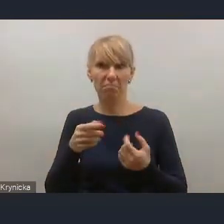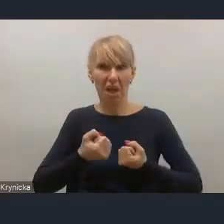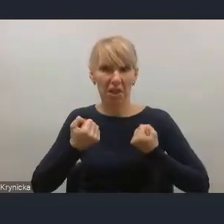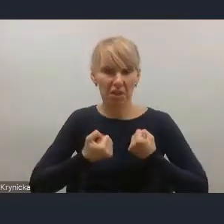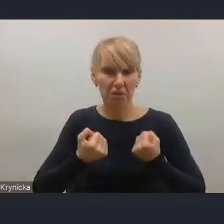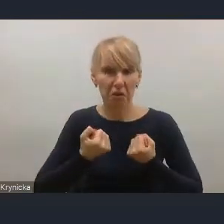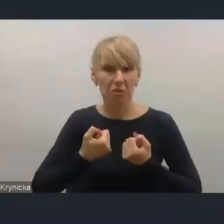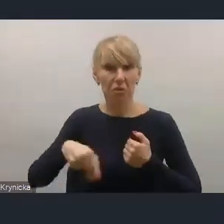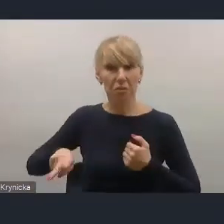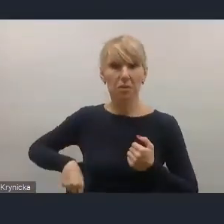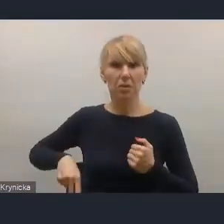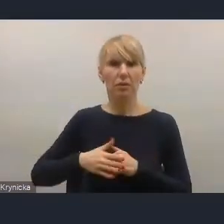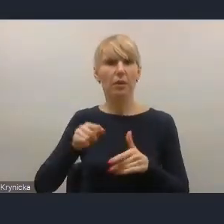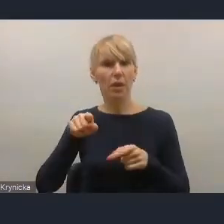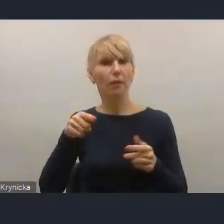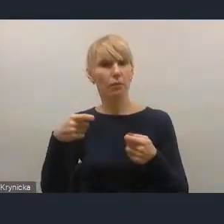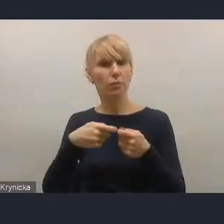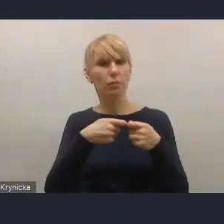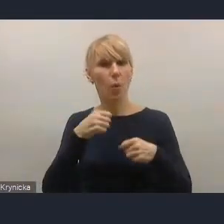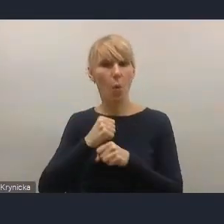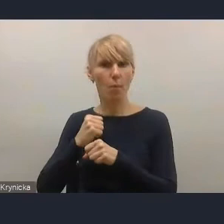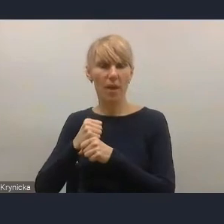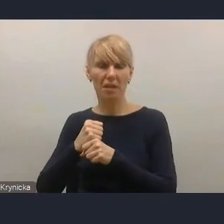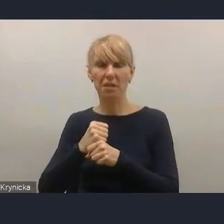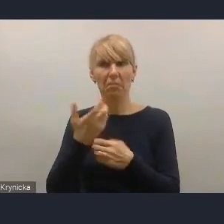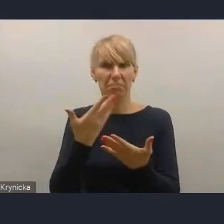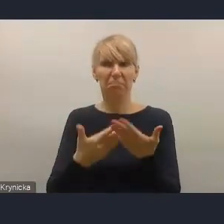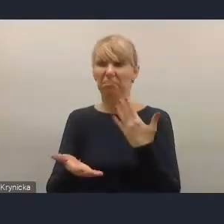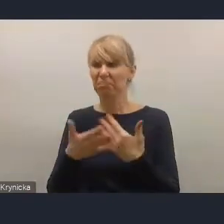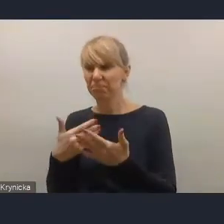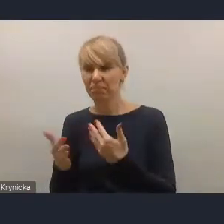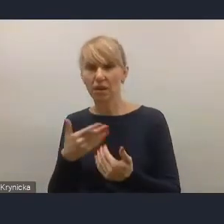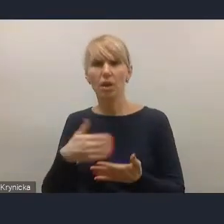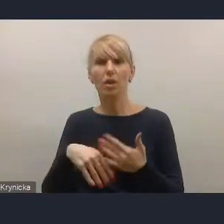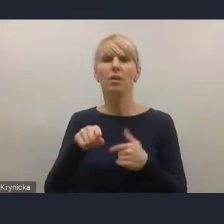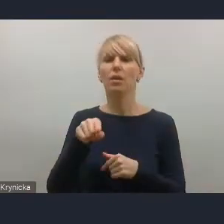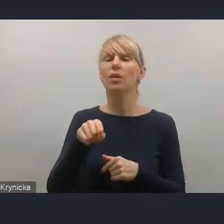ta współpraca nadal jest bardzo słaba i wymaga bardzo silnego wzmocnienia.